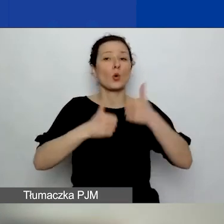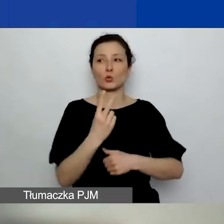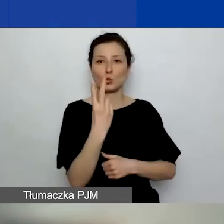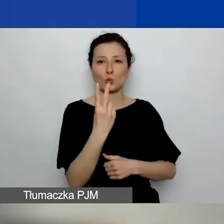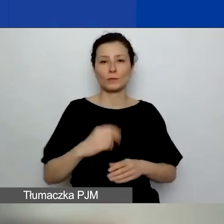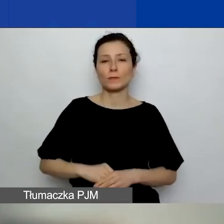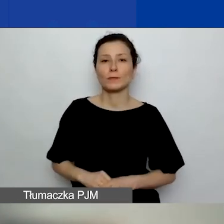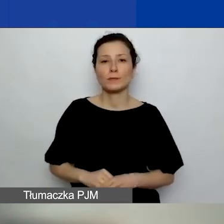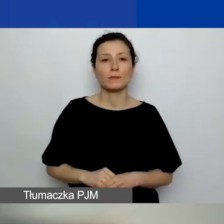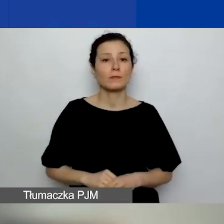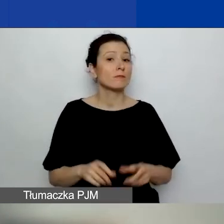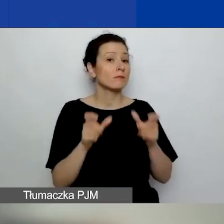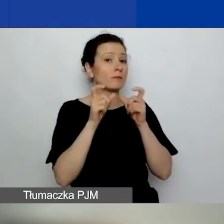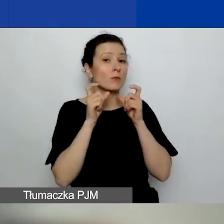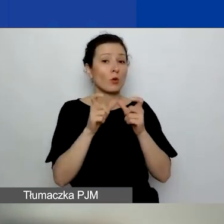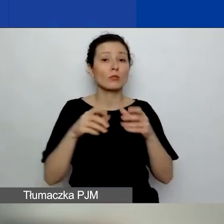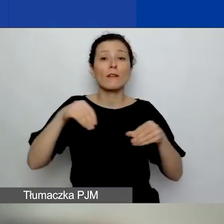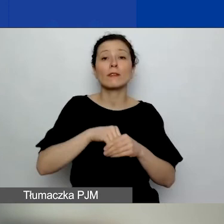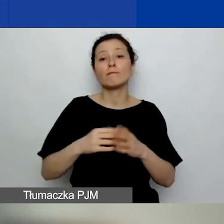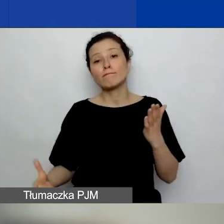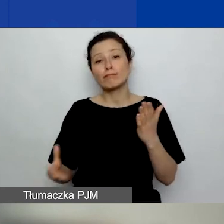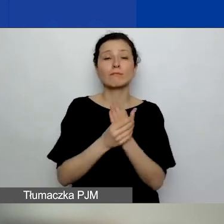Do ogłoszenia jest załączonych 18 załączników.